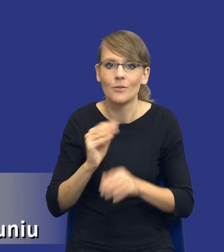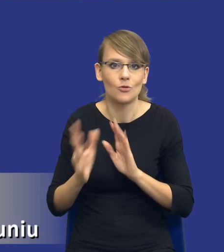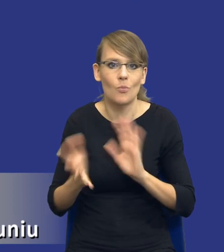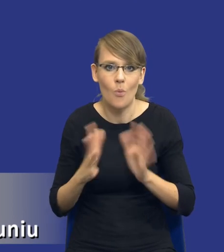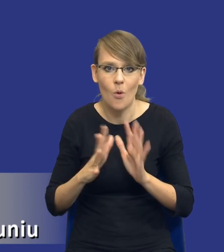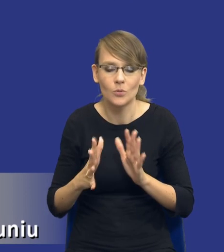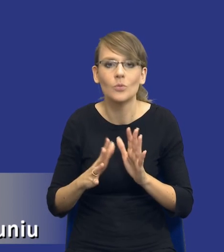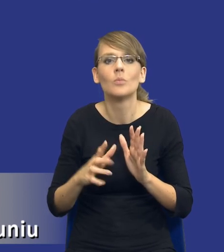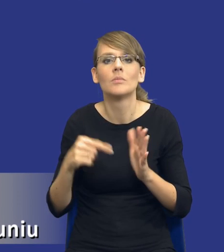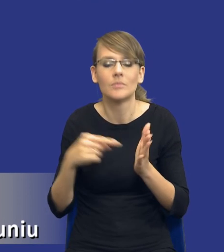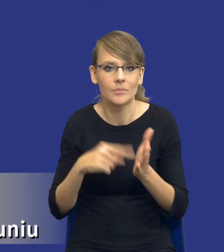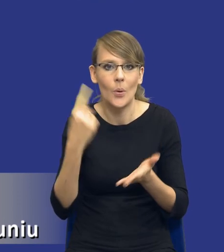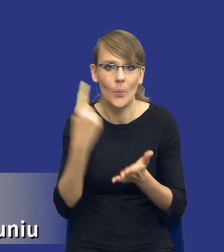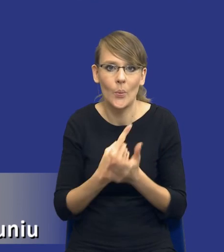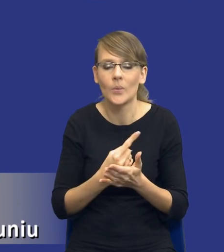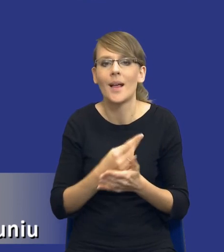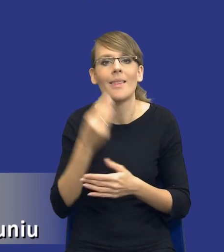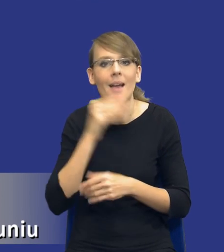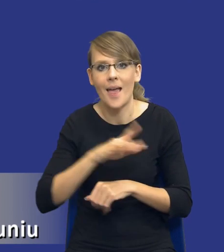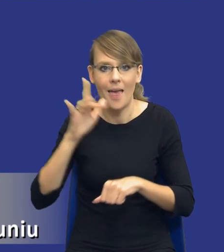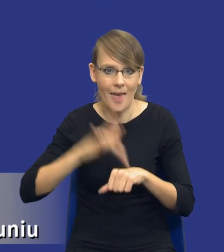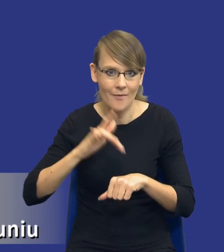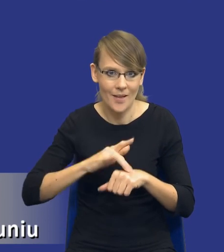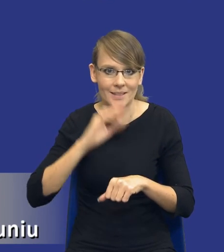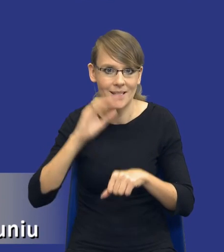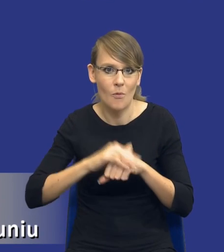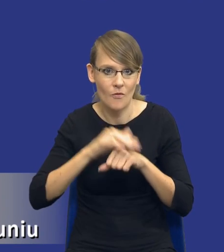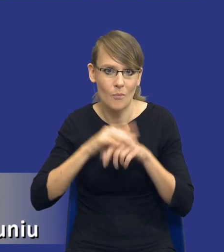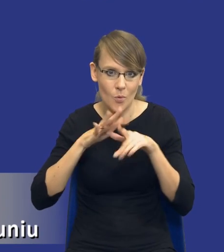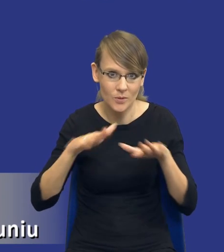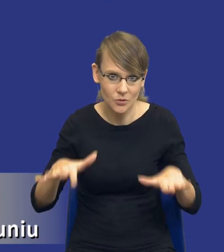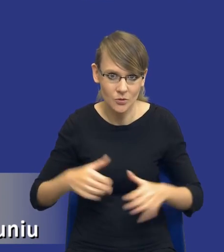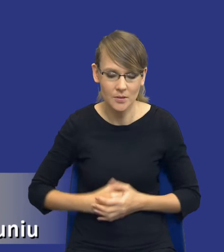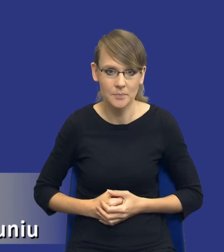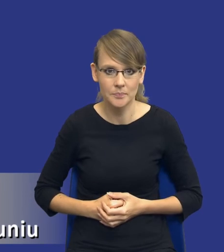osiągnąć najlepsze efekty w danym zamówieniu publicznym. W związku z tym, tak jak powiedziałem,